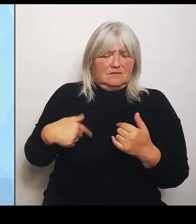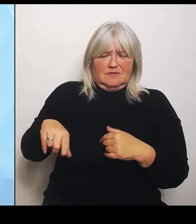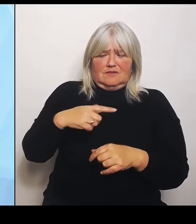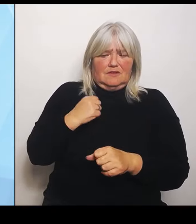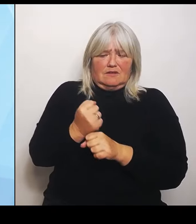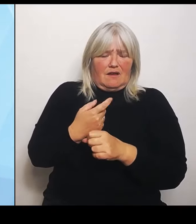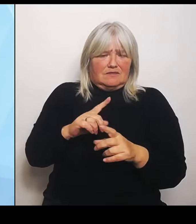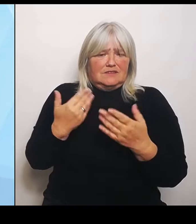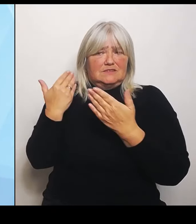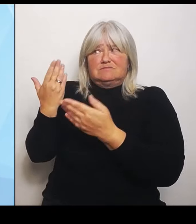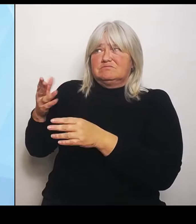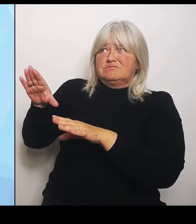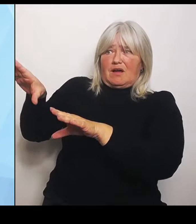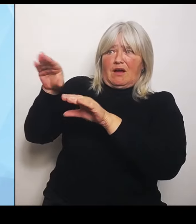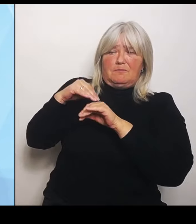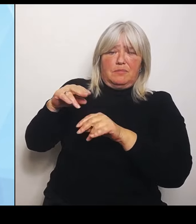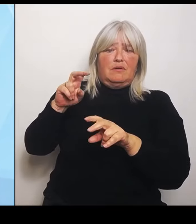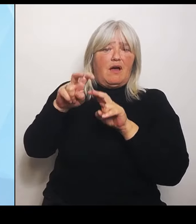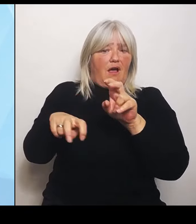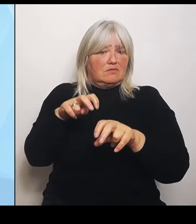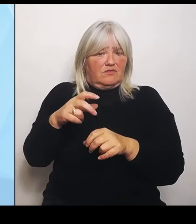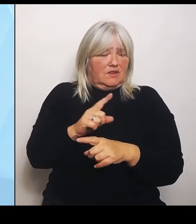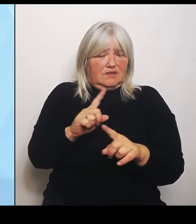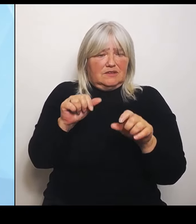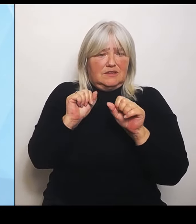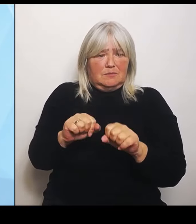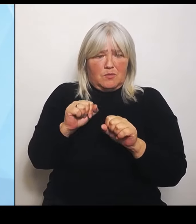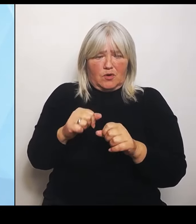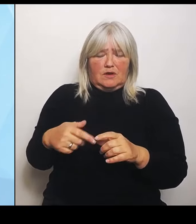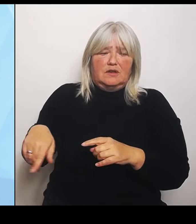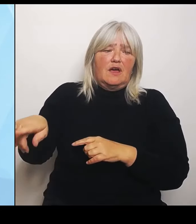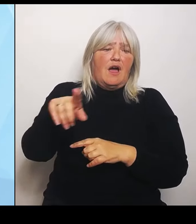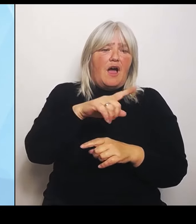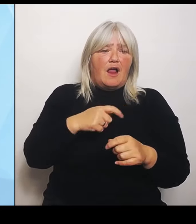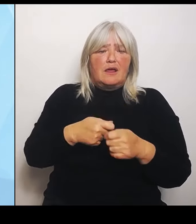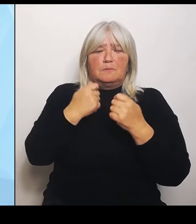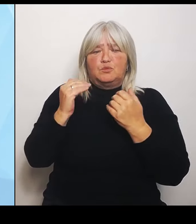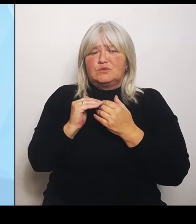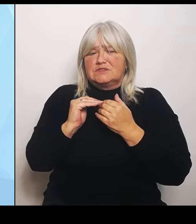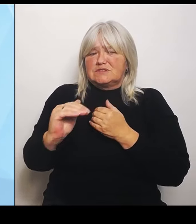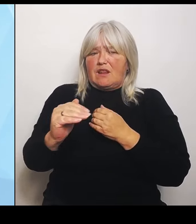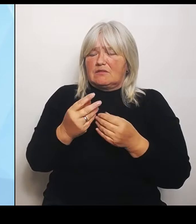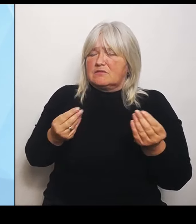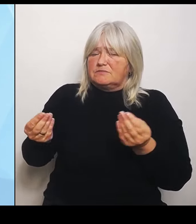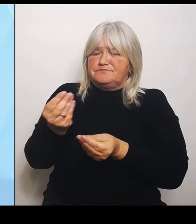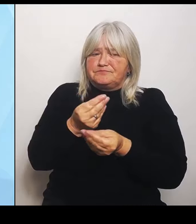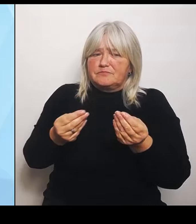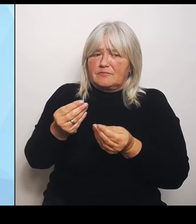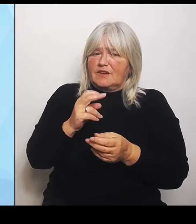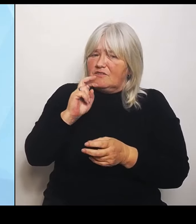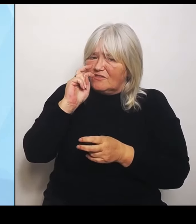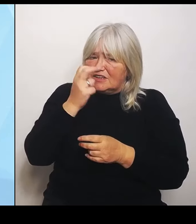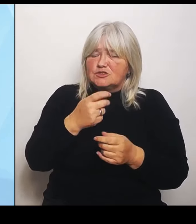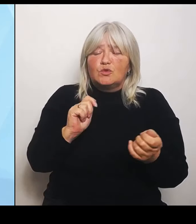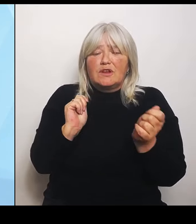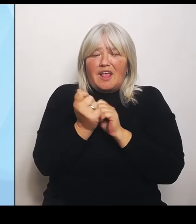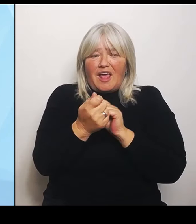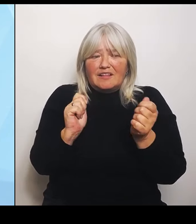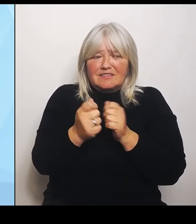verständigt und darum bemüht, dass es Änderungen gibt und mehr Beinfreiheit für die Bundesländer. Wir werden uns deswegen im